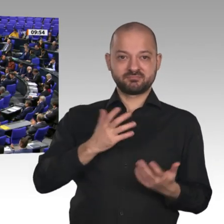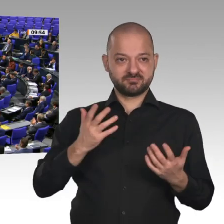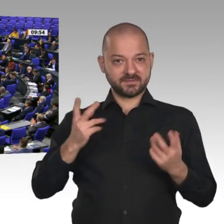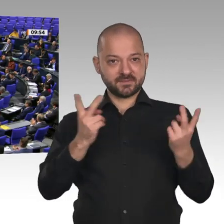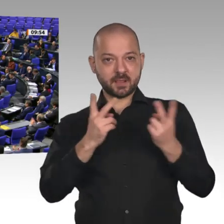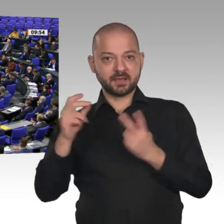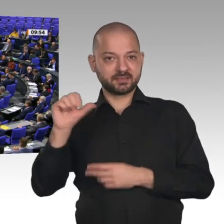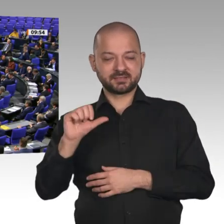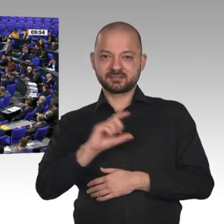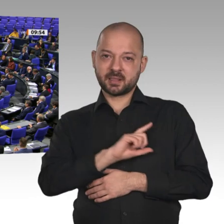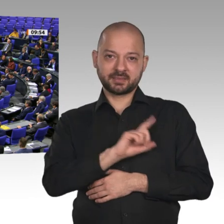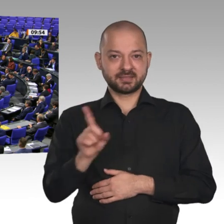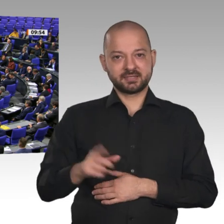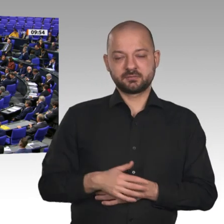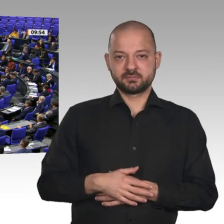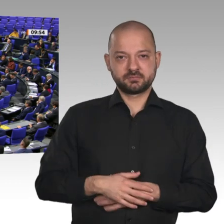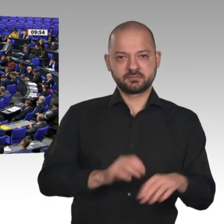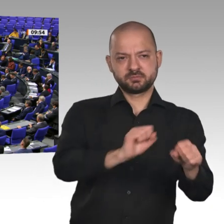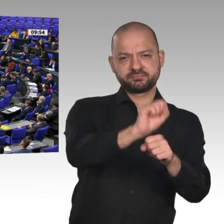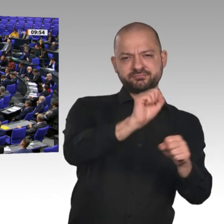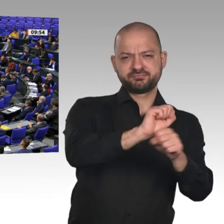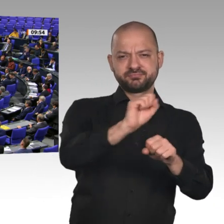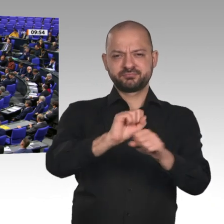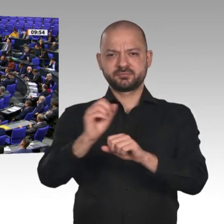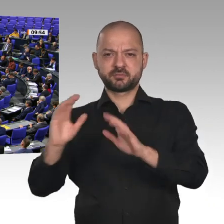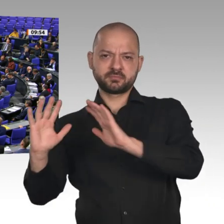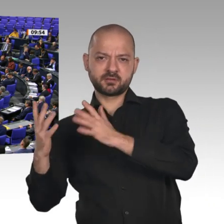Lesen Sie doch einmal nach. Wir erleben jetzt, wie unsere Automobilindustrie, das